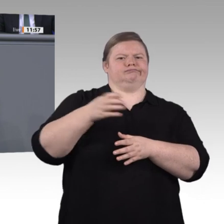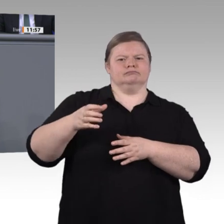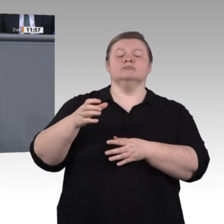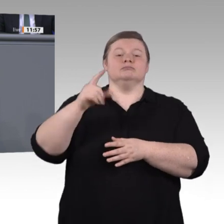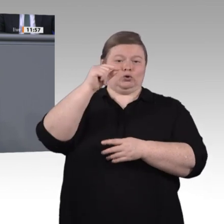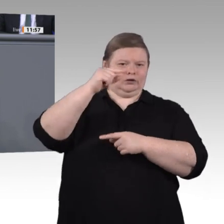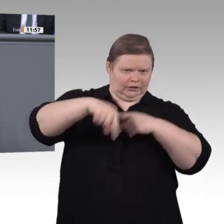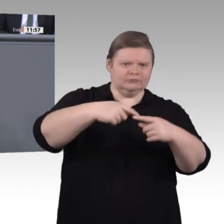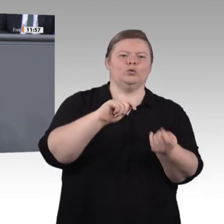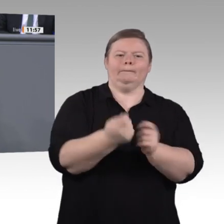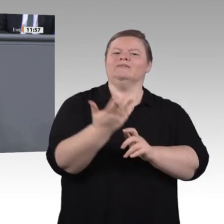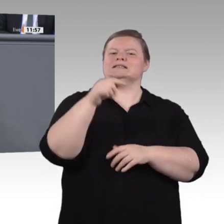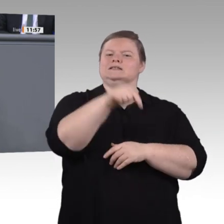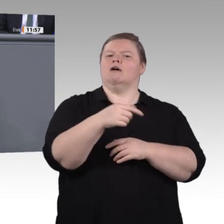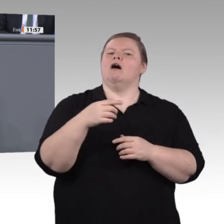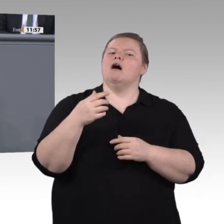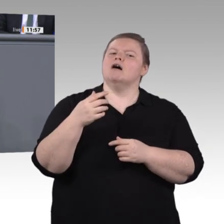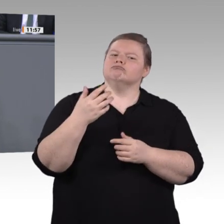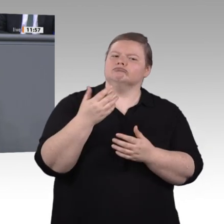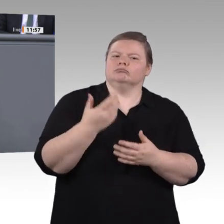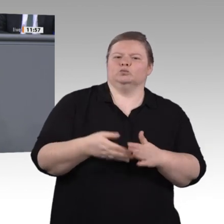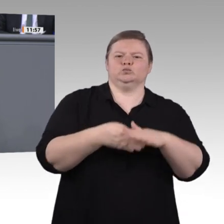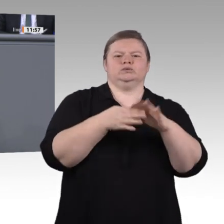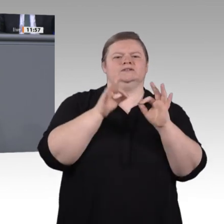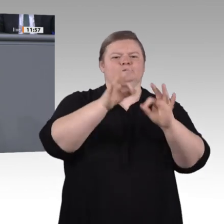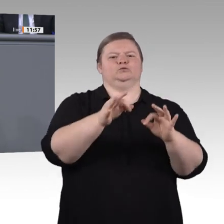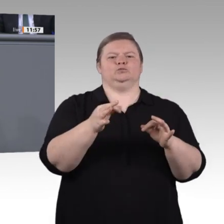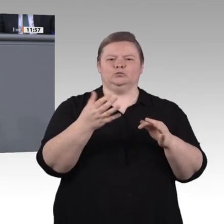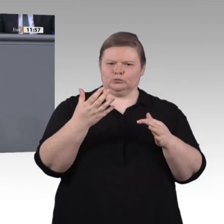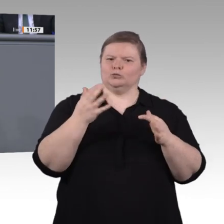und nutzen wir die Gelegenheit, sie bereits in ihrer Ausbildung auf die digitale Lehre